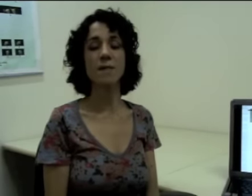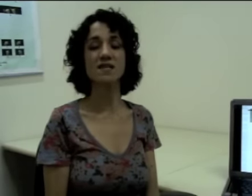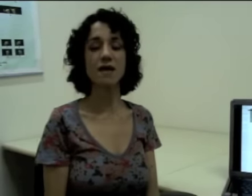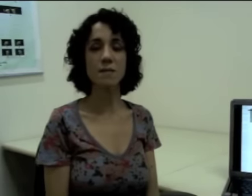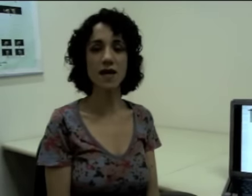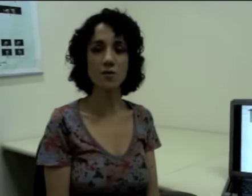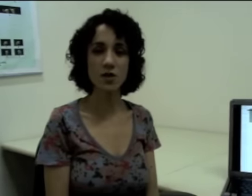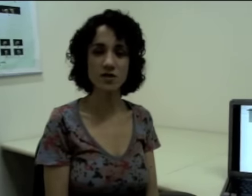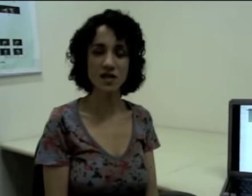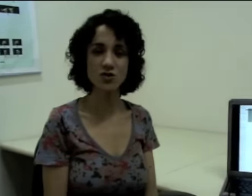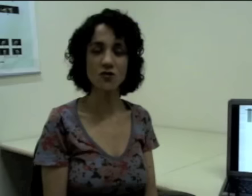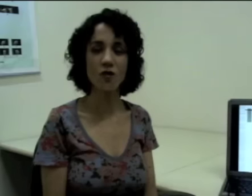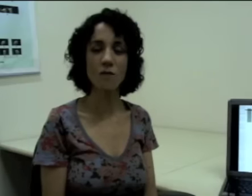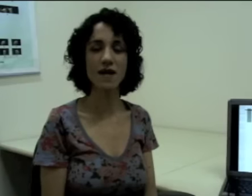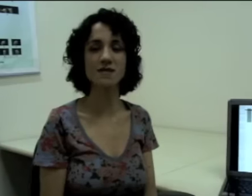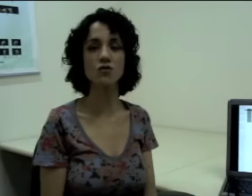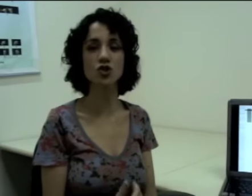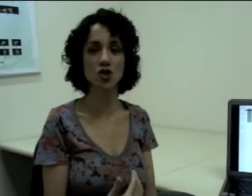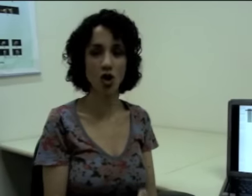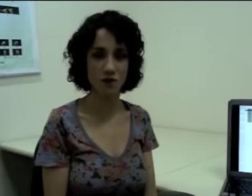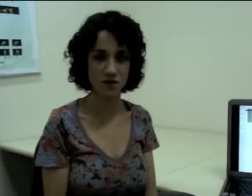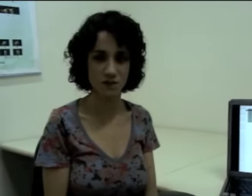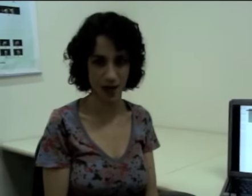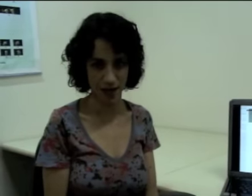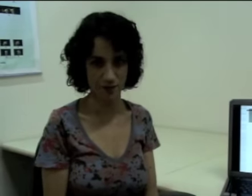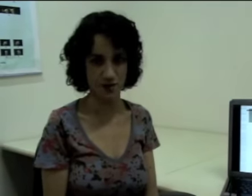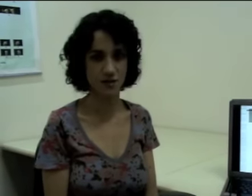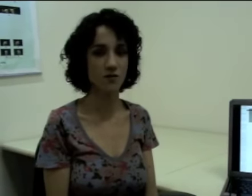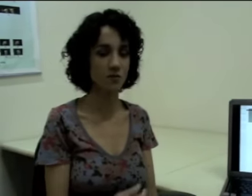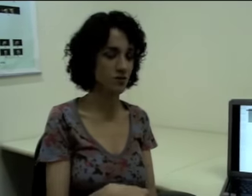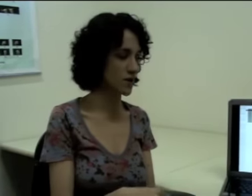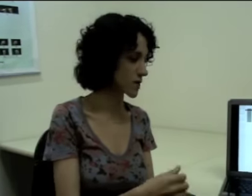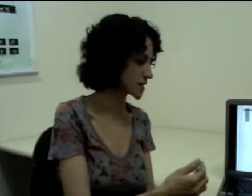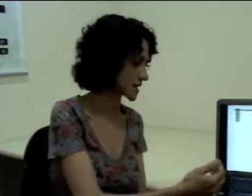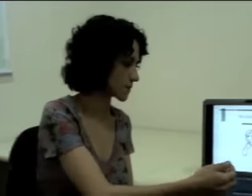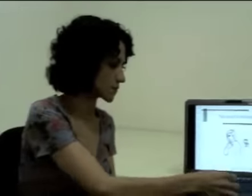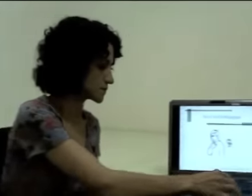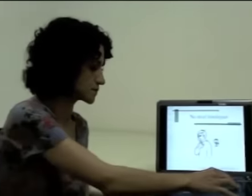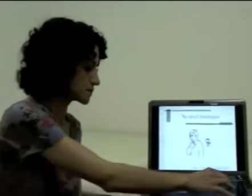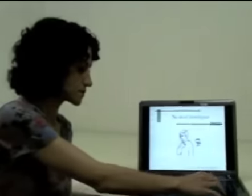mas também no processo de formação de novas palavras. Então vamos ver um exemplo.